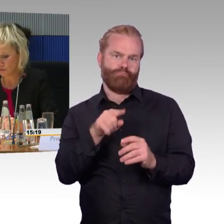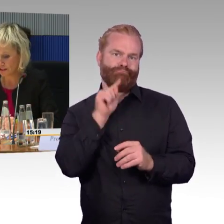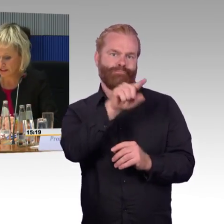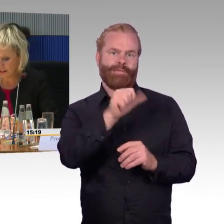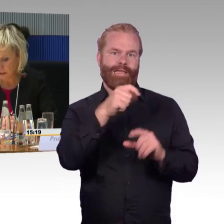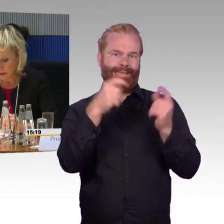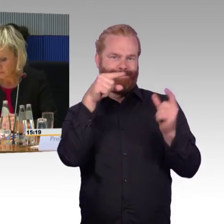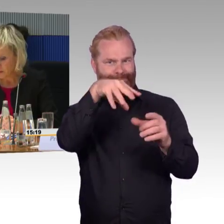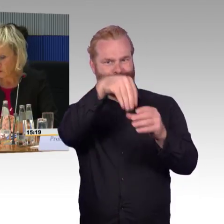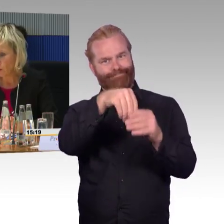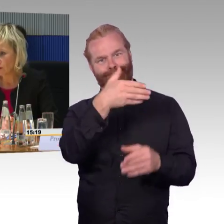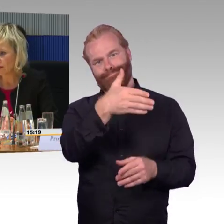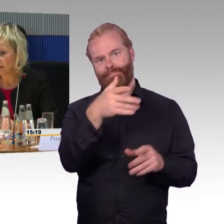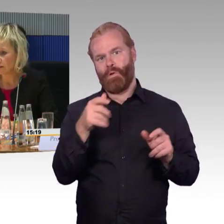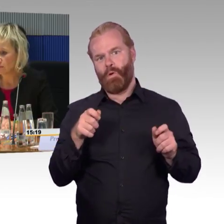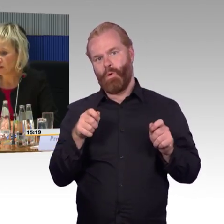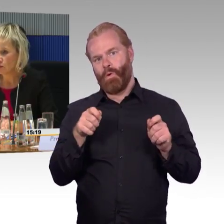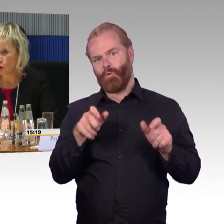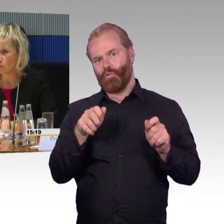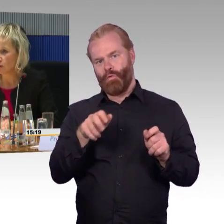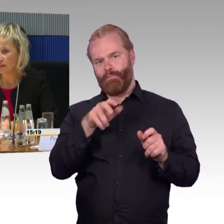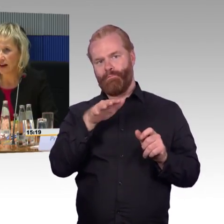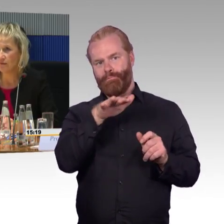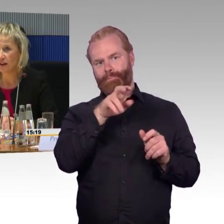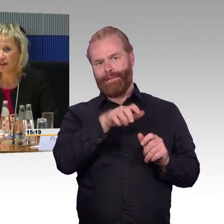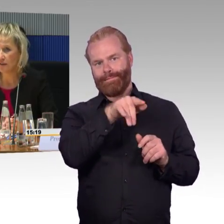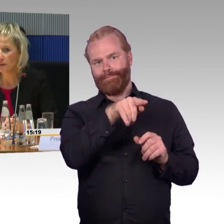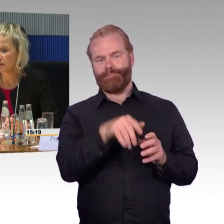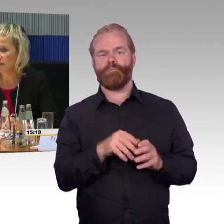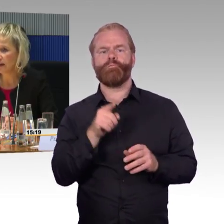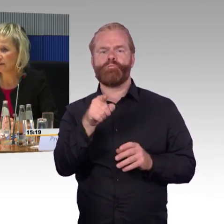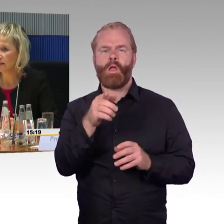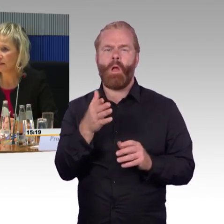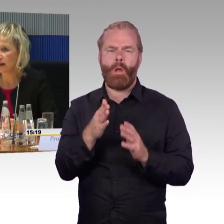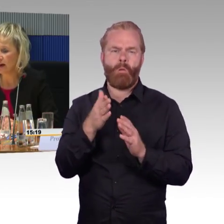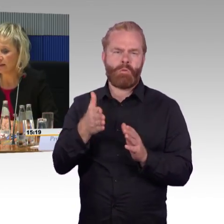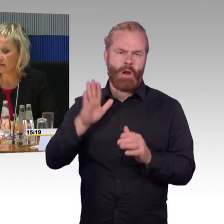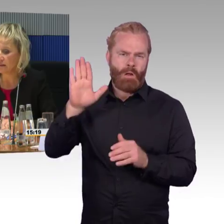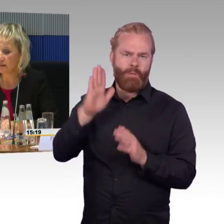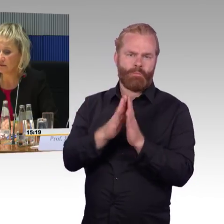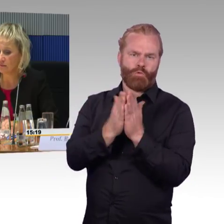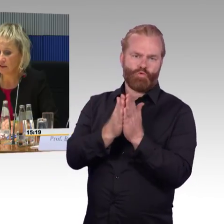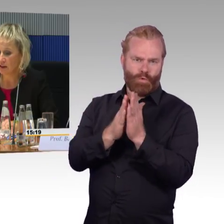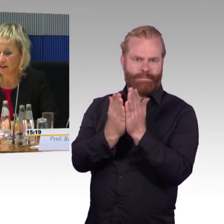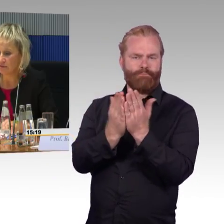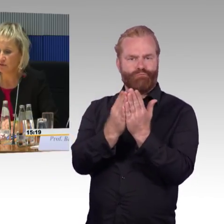wir haben das kommuniziert, nach dem Redesign ICE 1 wurde